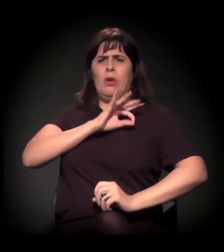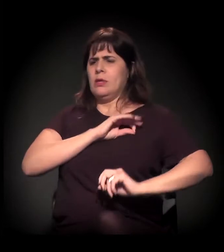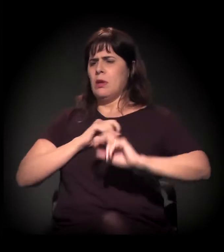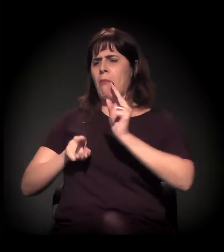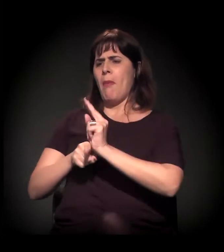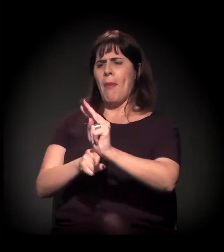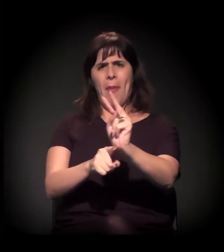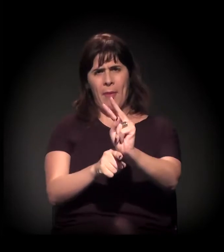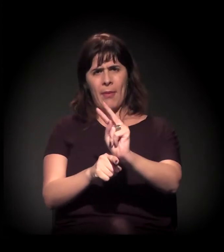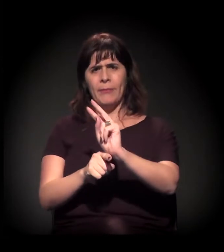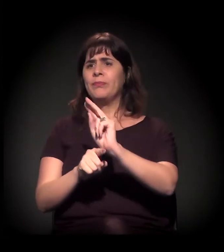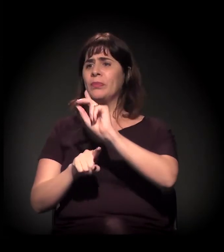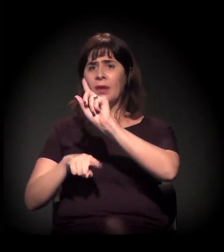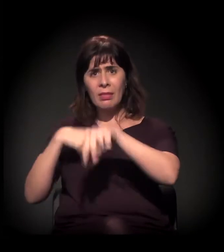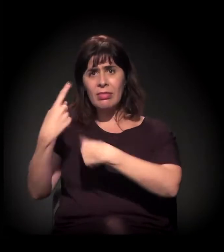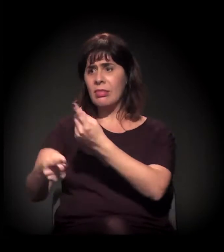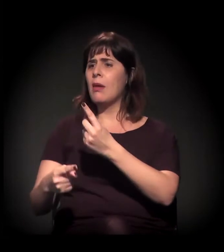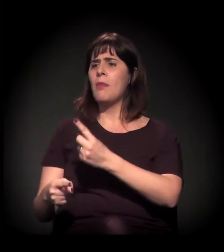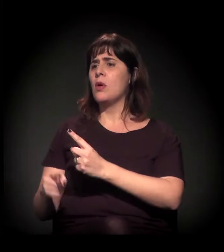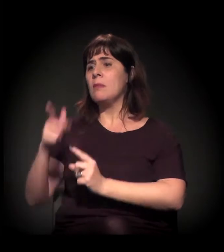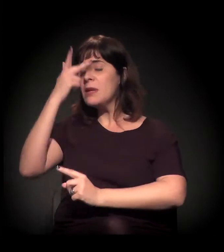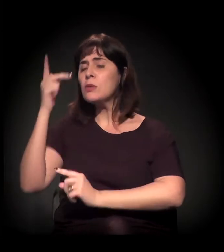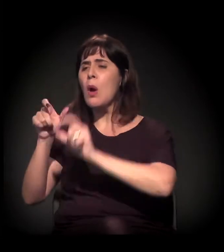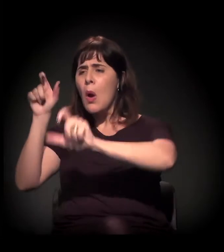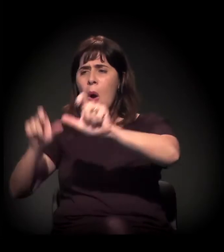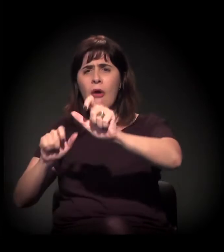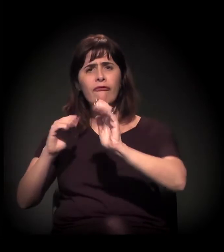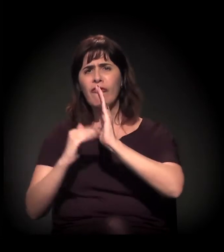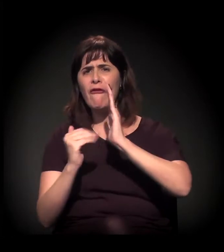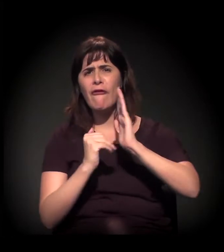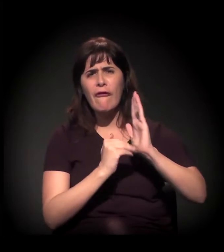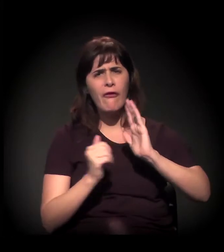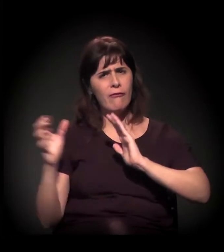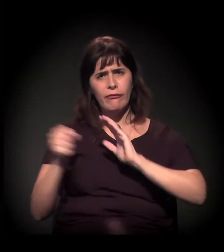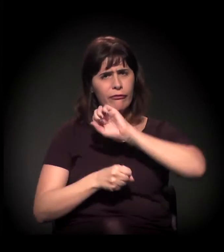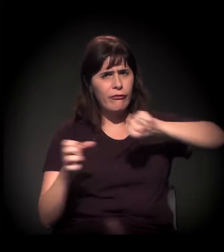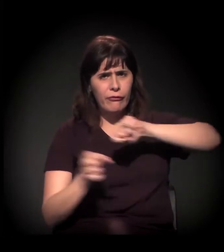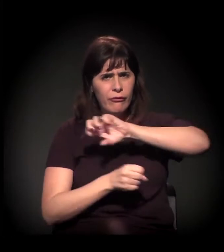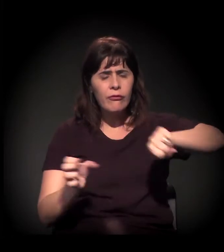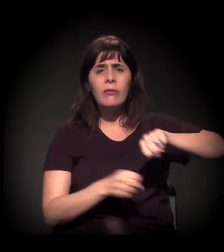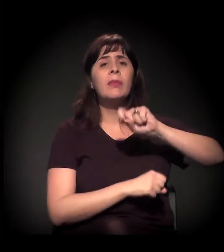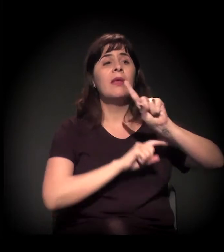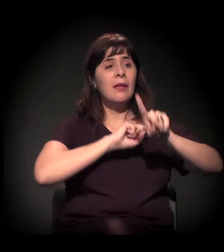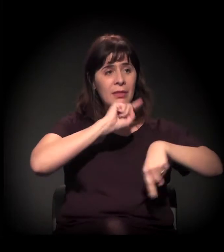você veio com trator e começou a derrubar os cortiços com as pessoas dentro. O terceiro processo é a gentrificação,